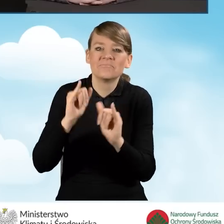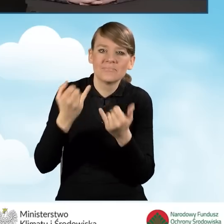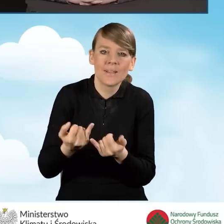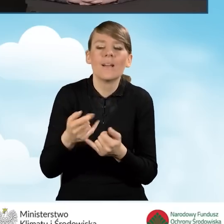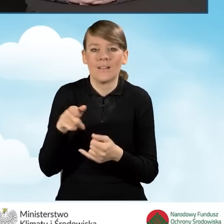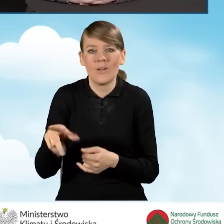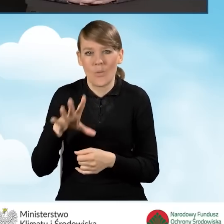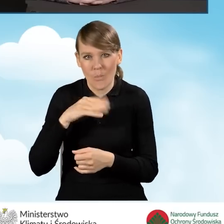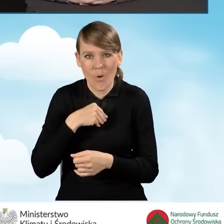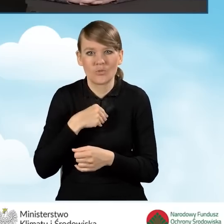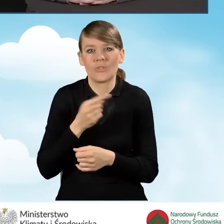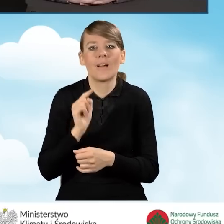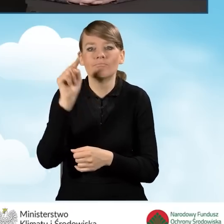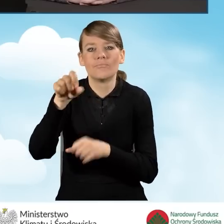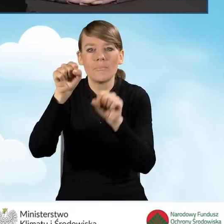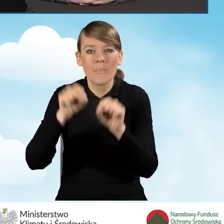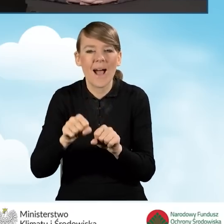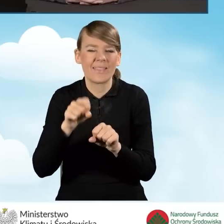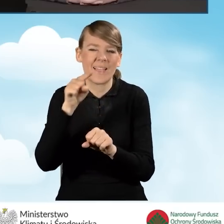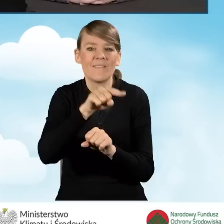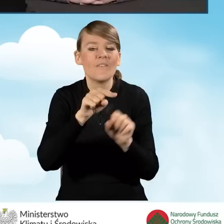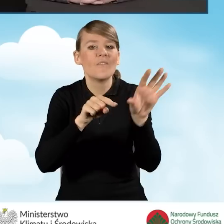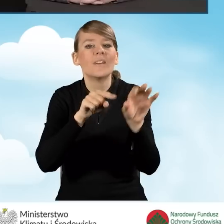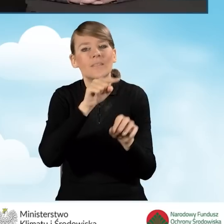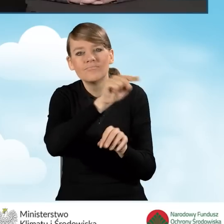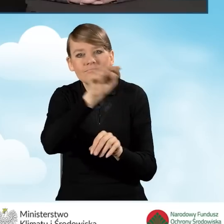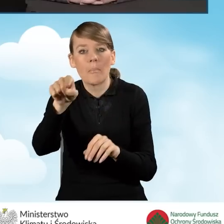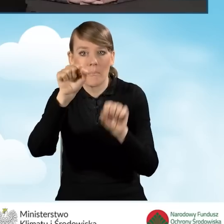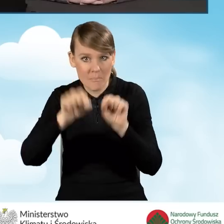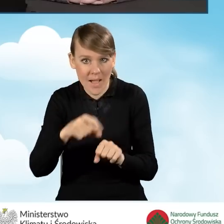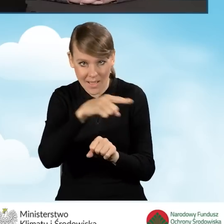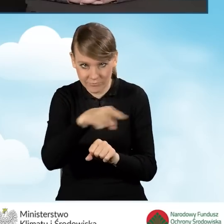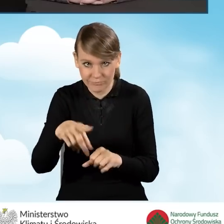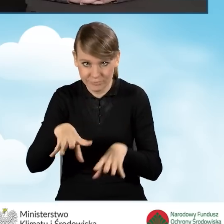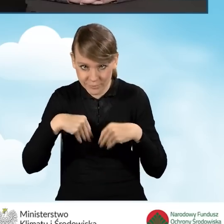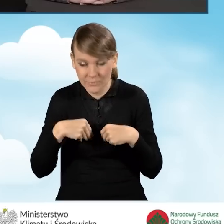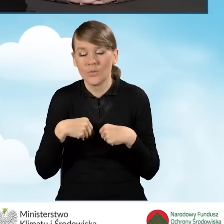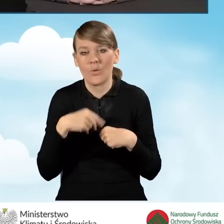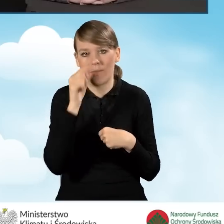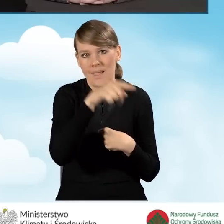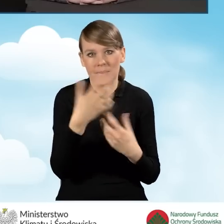które prowadzą nabór i tak jak tutaj przez całą moją prezentację,